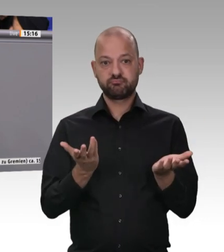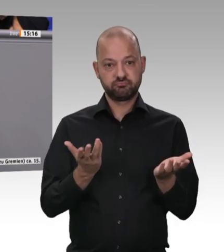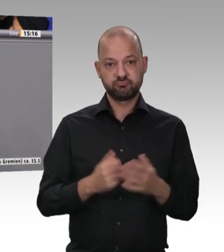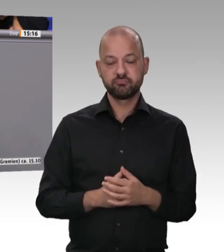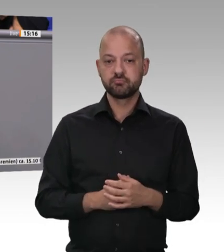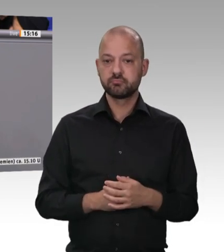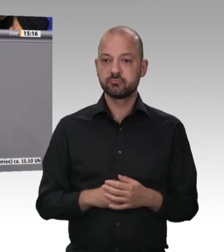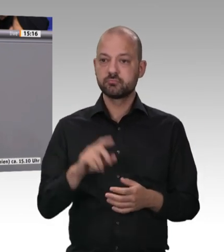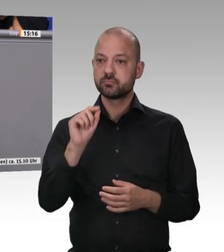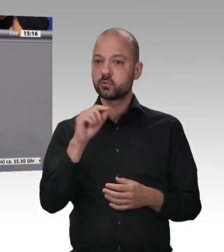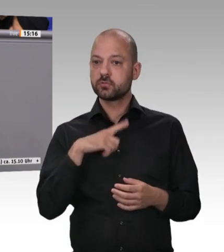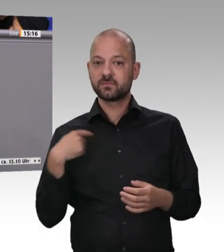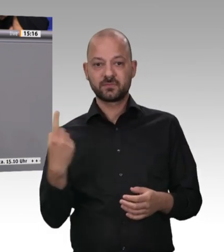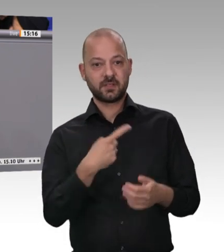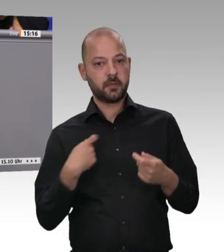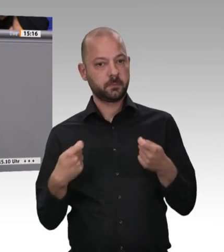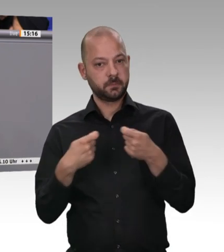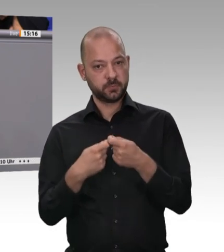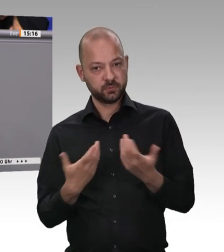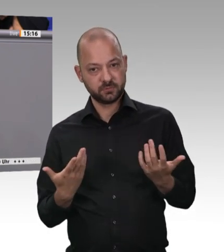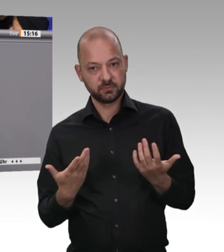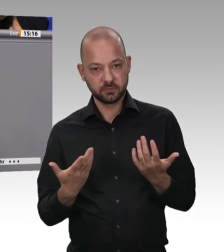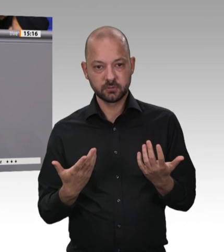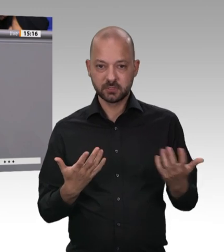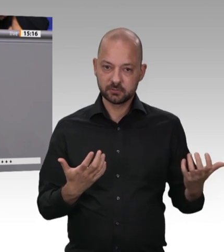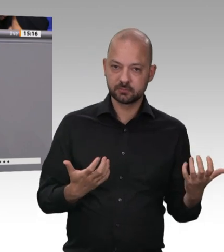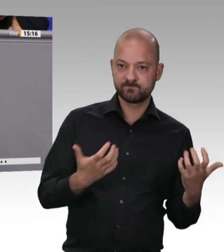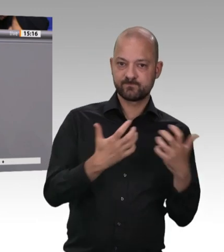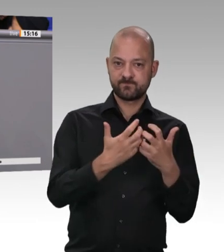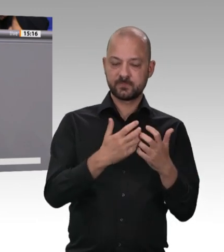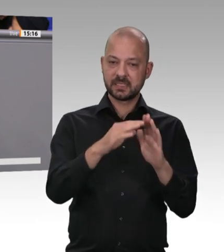wie auch Hubertus Heil als zuständiger Bundesarbeitsminister Vorschläge gemacht